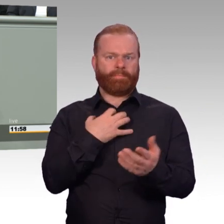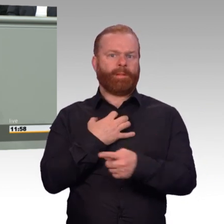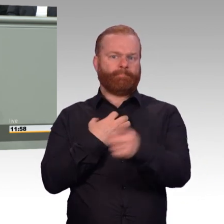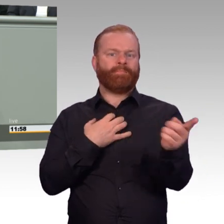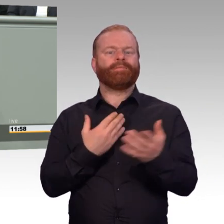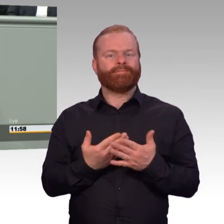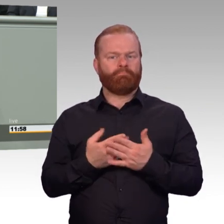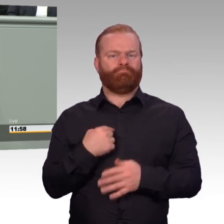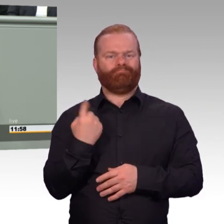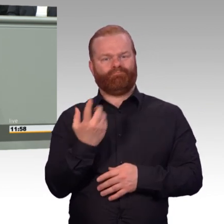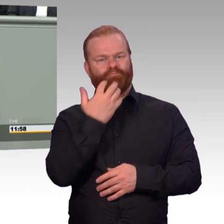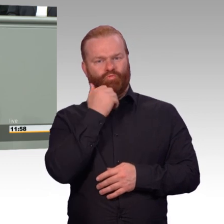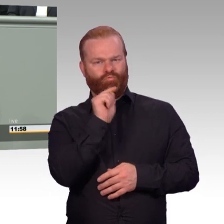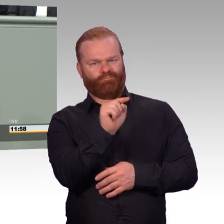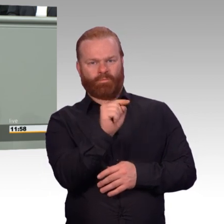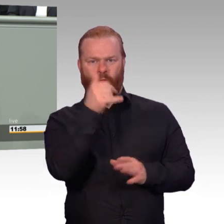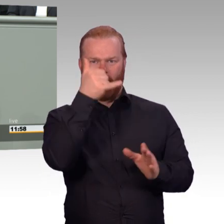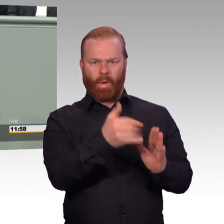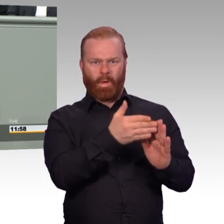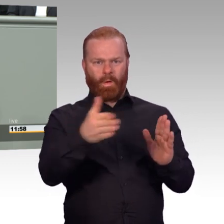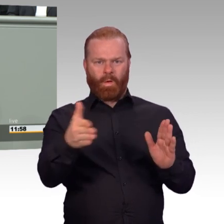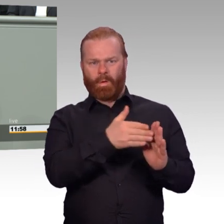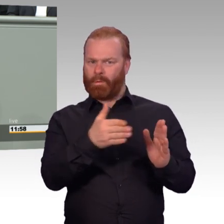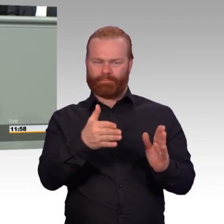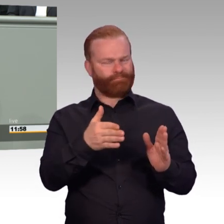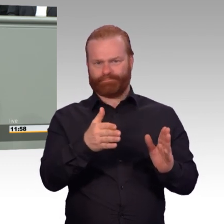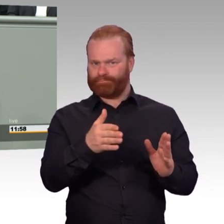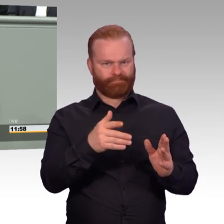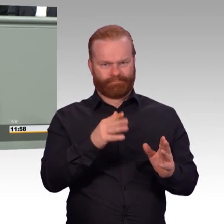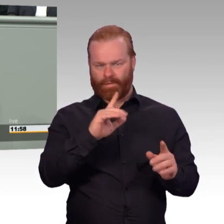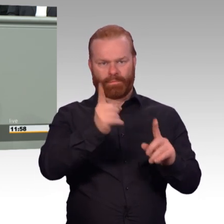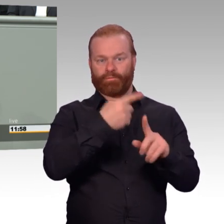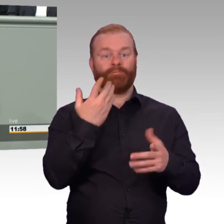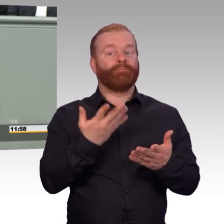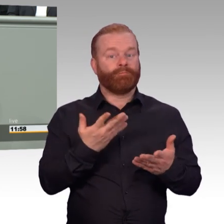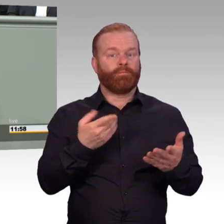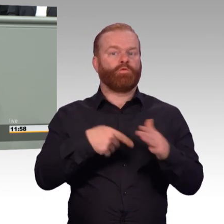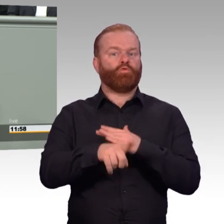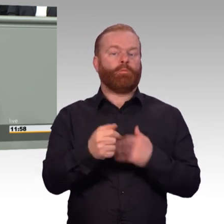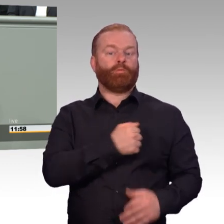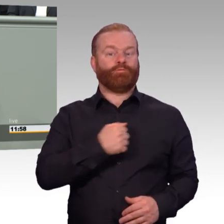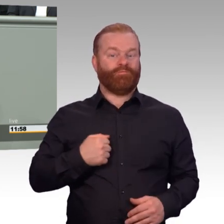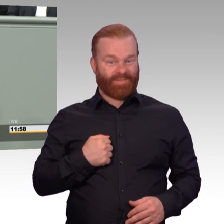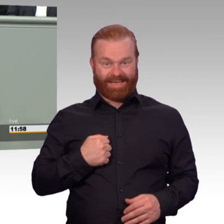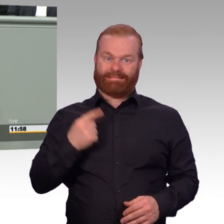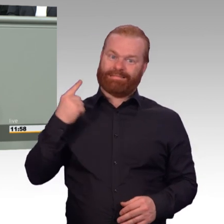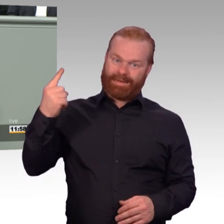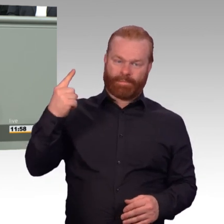Das bedeutet für jemanden, der fünf Jahre Übergangsgebührnisse bezieht, und das kann wirklich auch häufig der Fall sein,